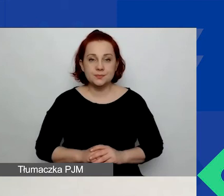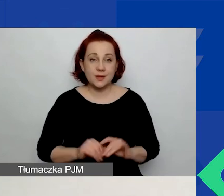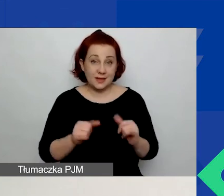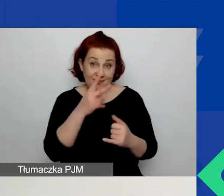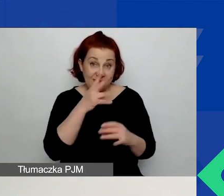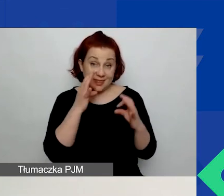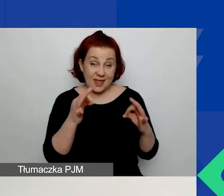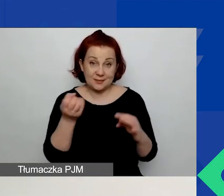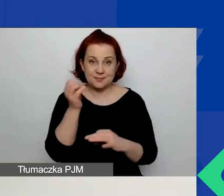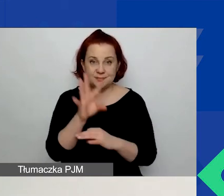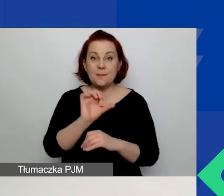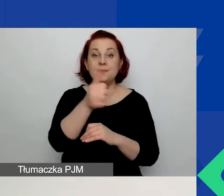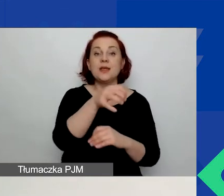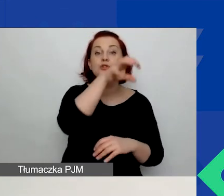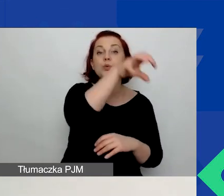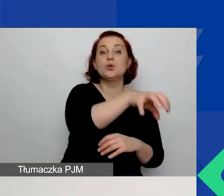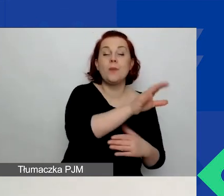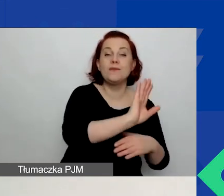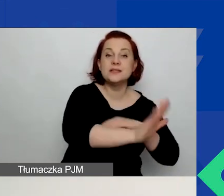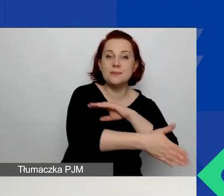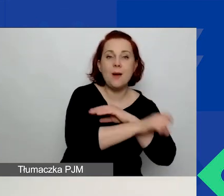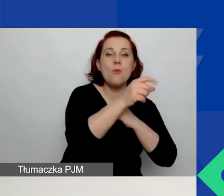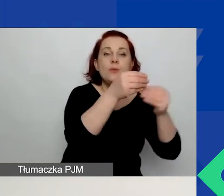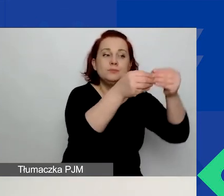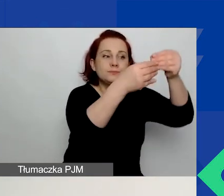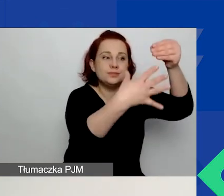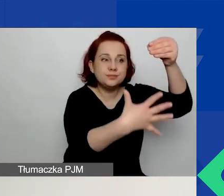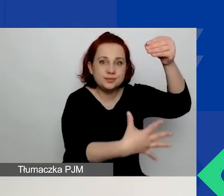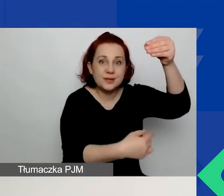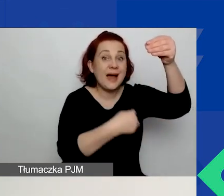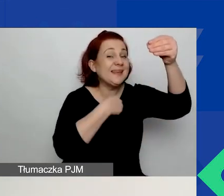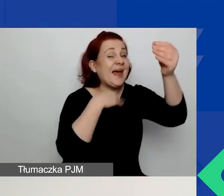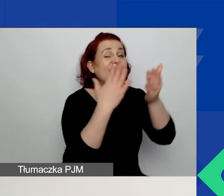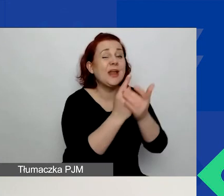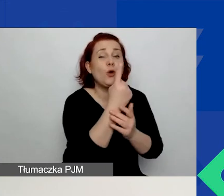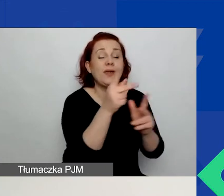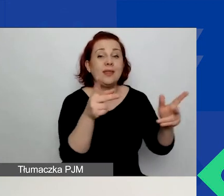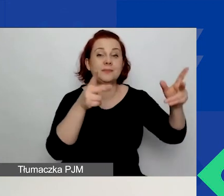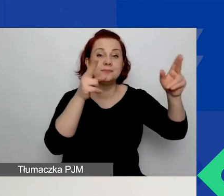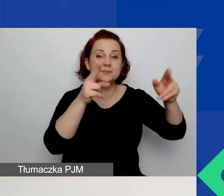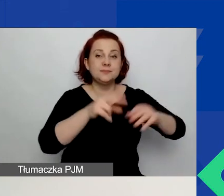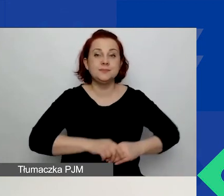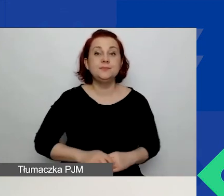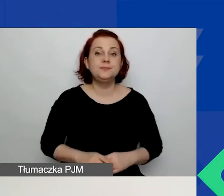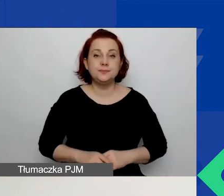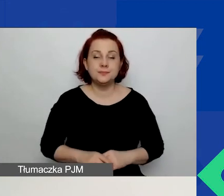w pierwszym obszarze wsparcia mamy więcej wskaźników. Ja pokazuję tylko jeden. Jeżeli zaznaczyliście pierwszy obszar wsparcia,